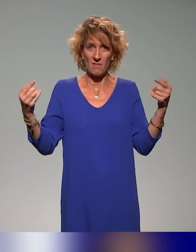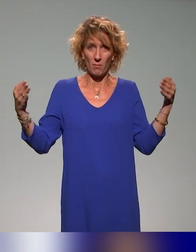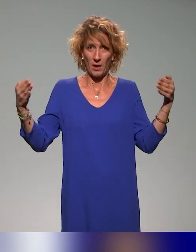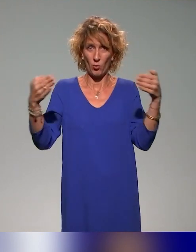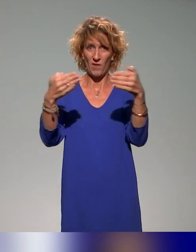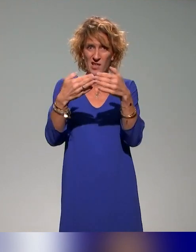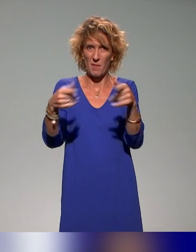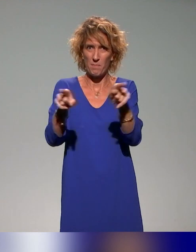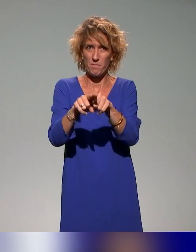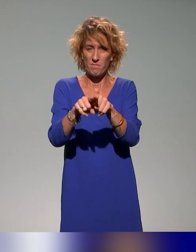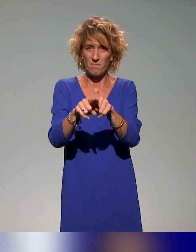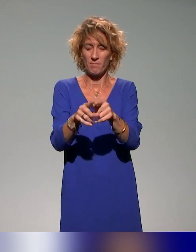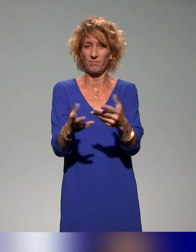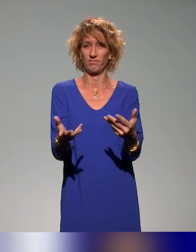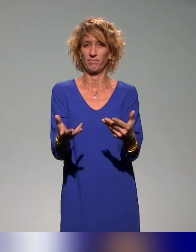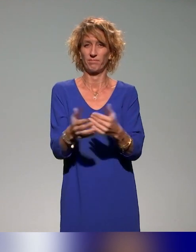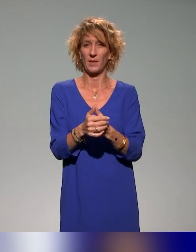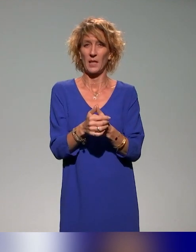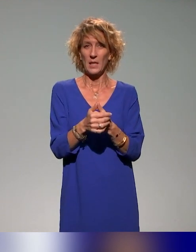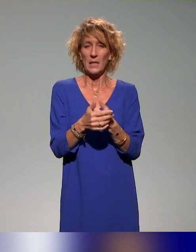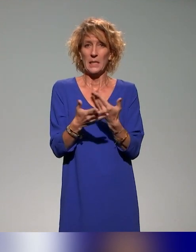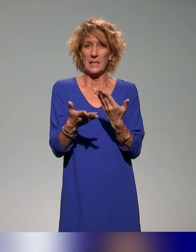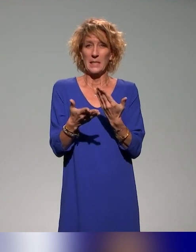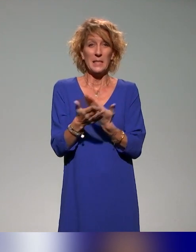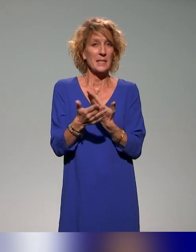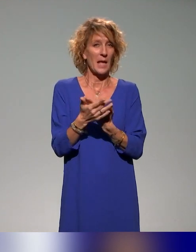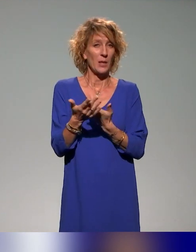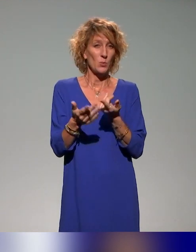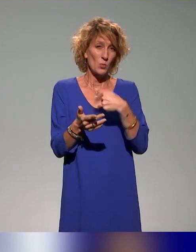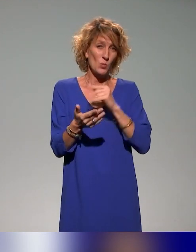C'était un peu aussi le sens vers lequel on souhaitait aller,